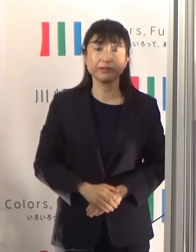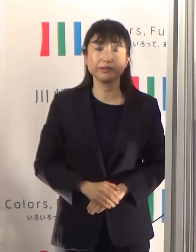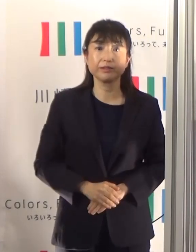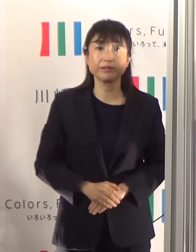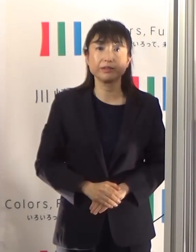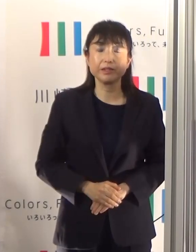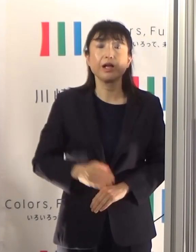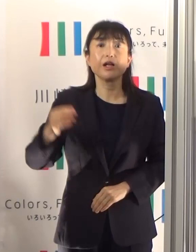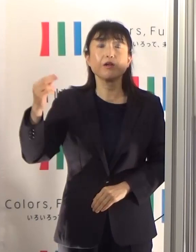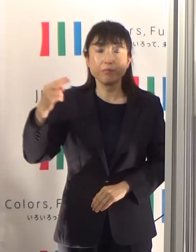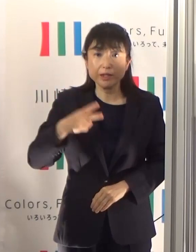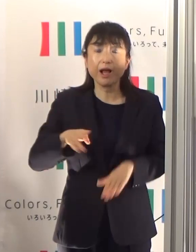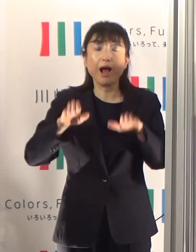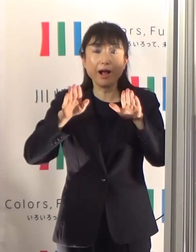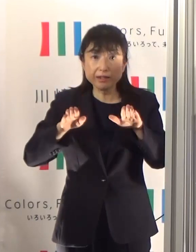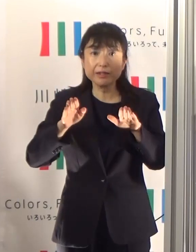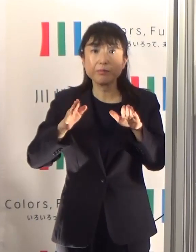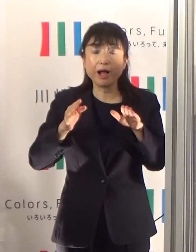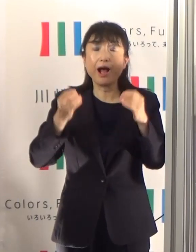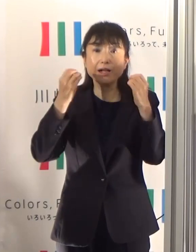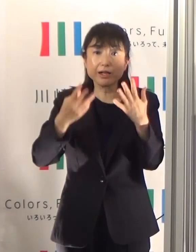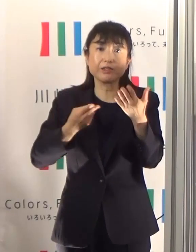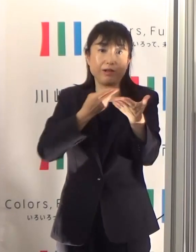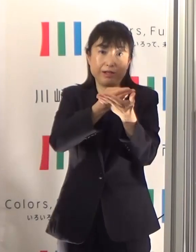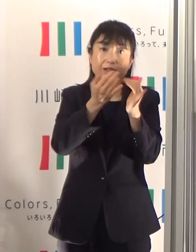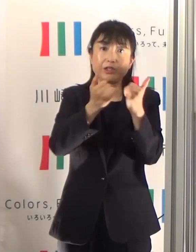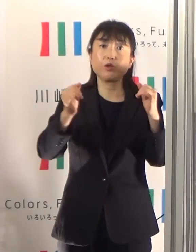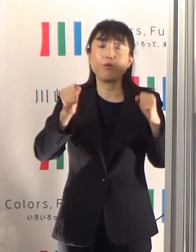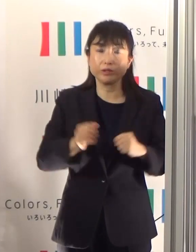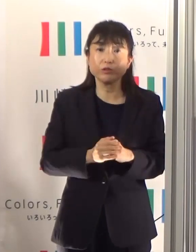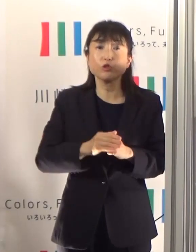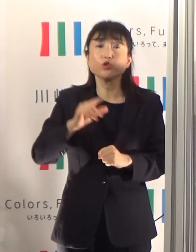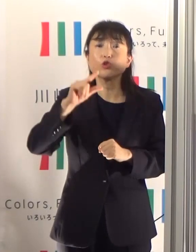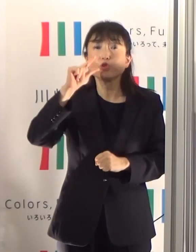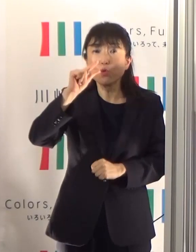新しく入られた方もいらっしゃいますけども、少し減っている状況です